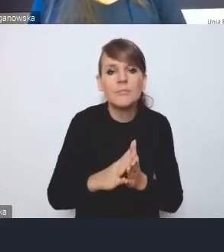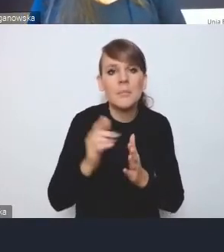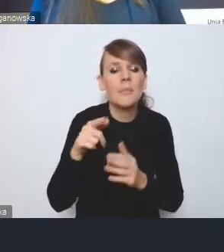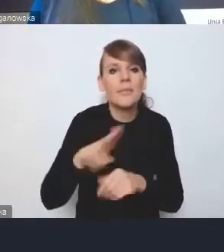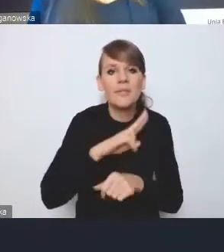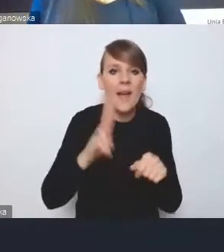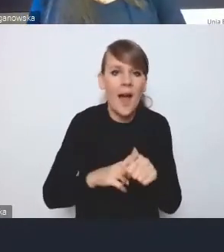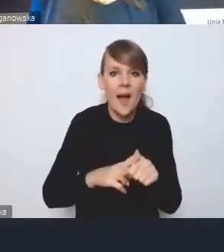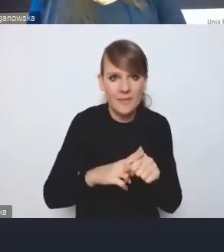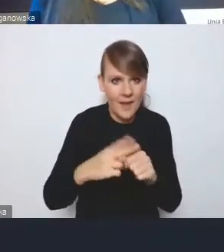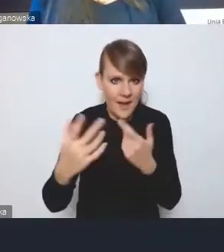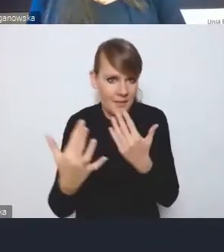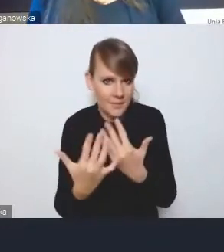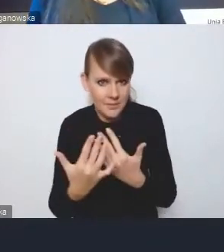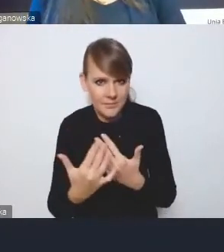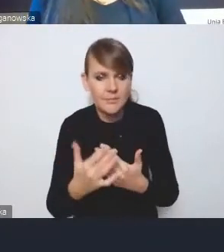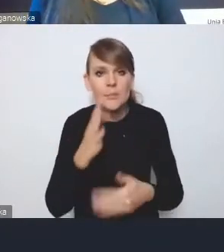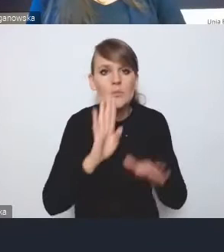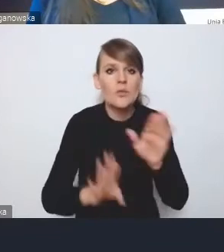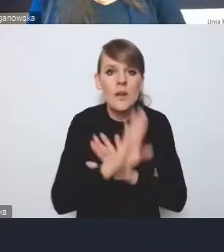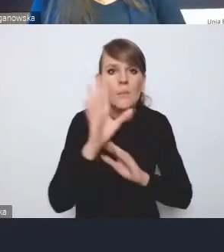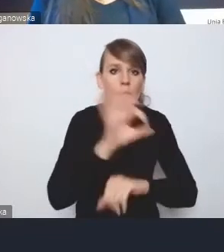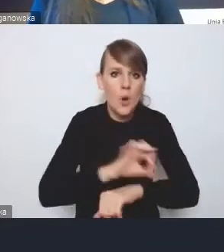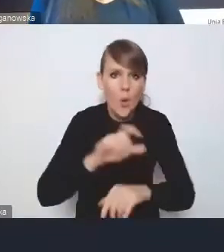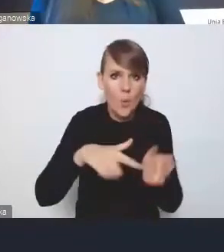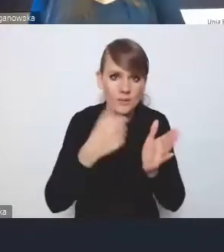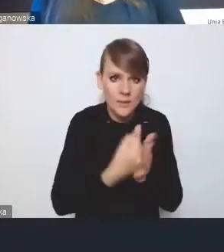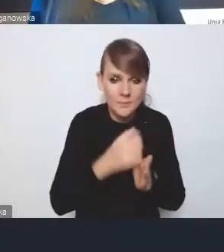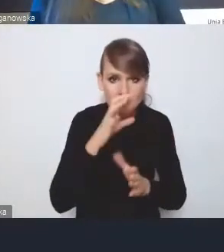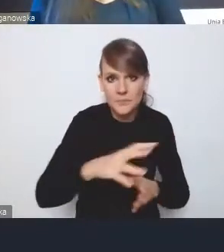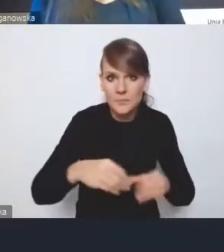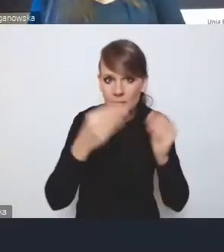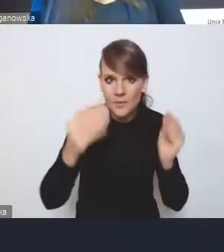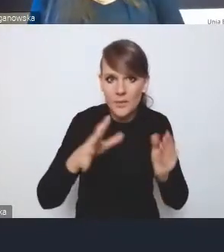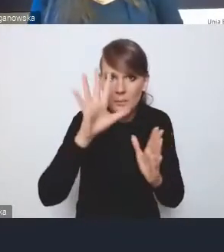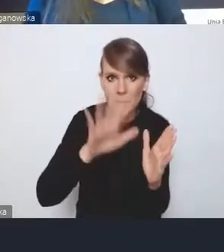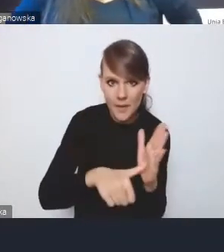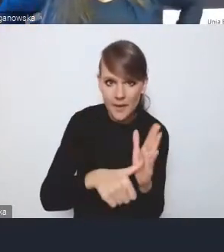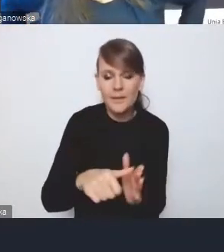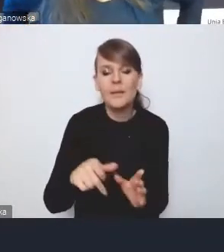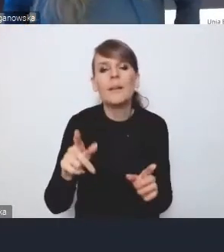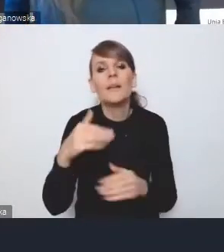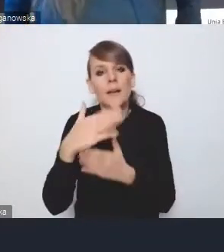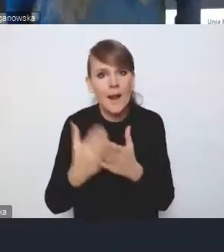przedstawienia projektu ustawy o rozwoju miast i Krajowej Polityce Miejskiej.